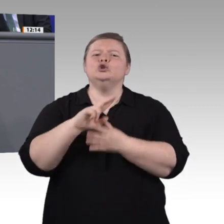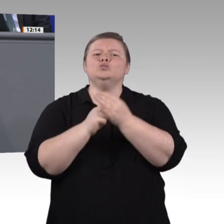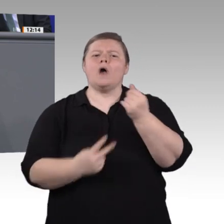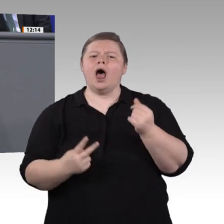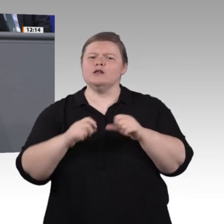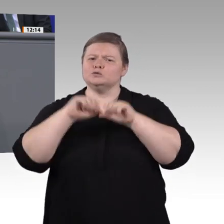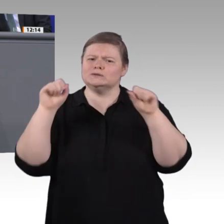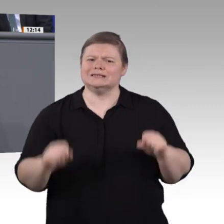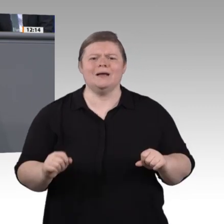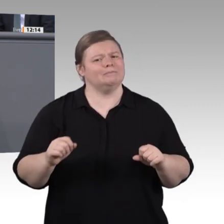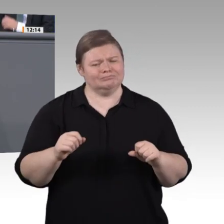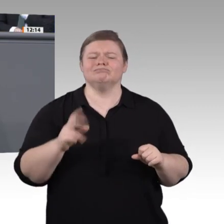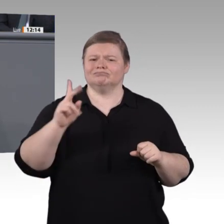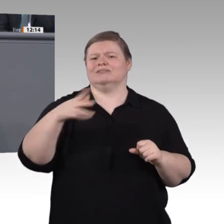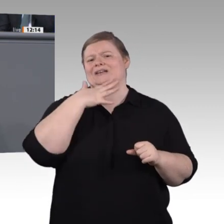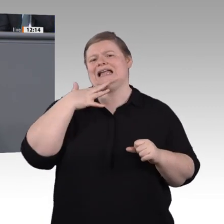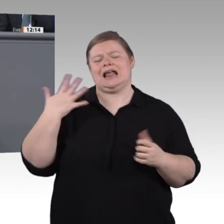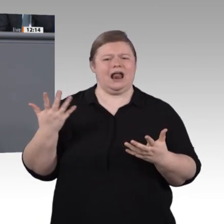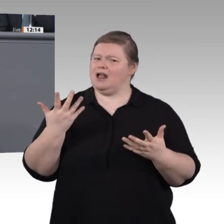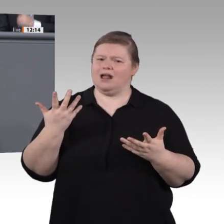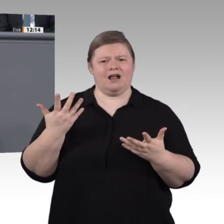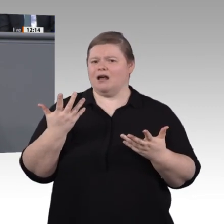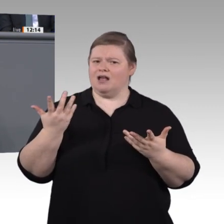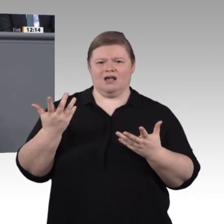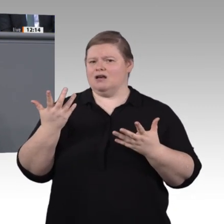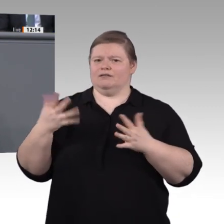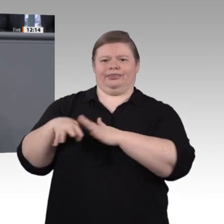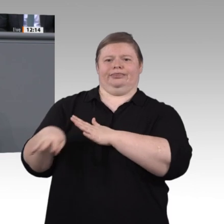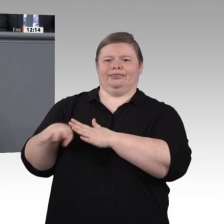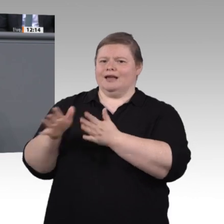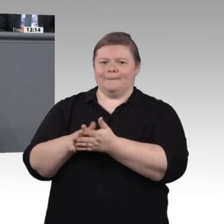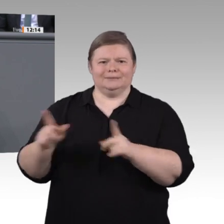in den Blick nehmen. Doch bei den WorldSkills, der Weltmeisterschaft der Berufe in Kasan